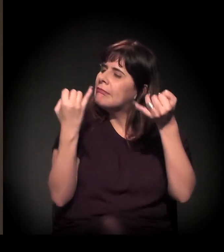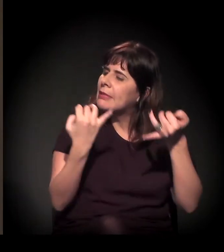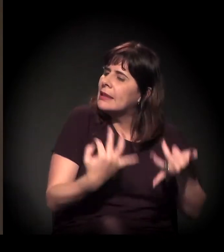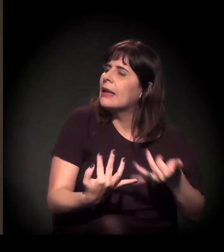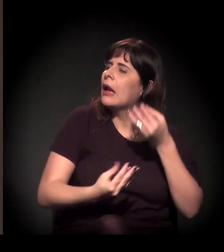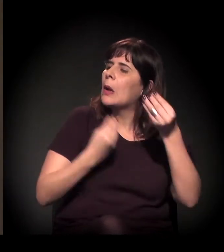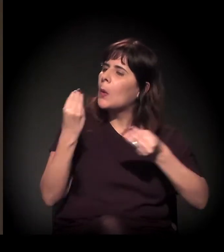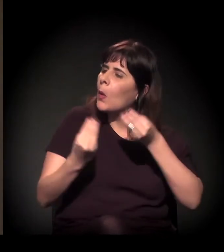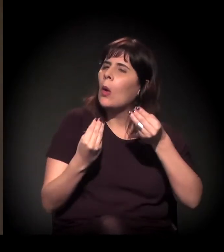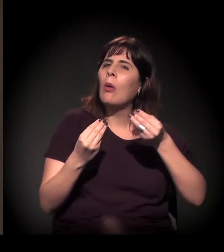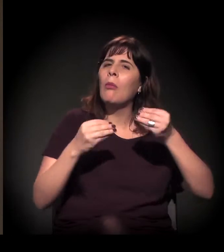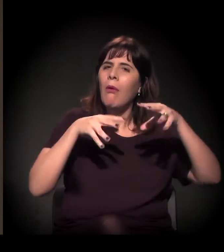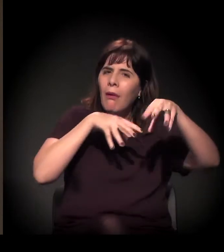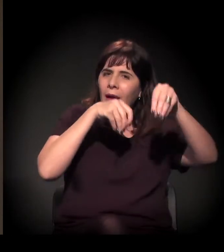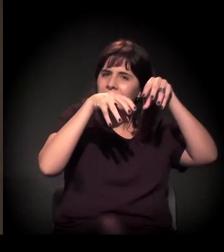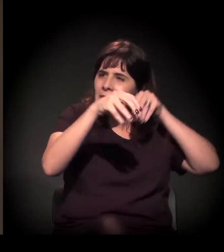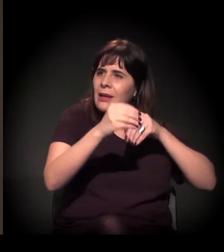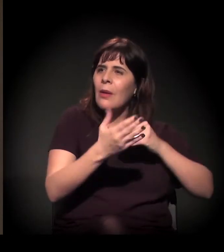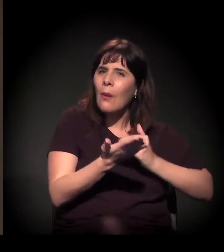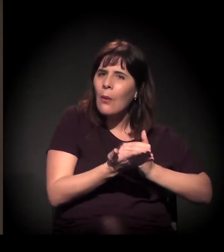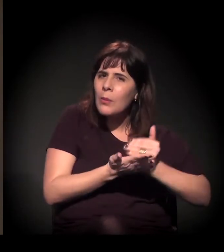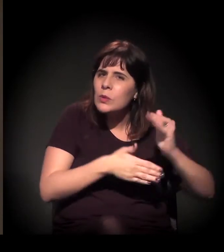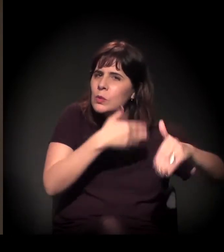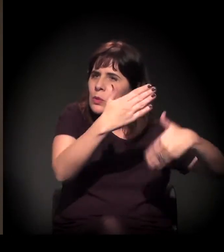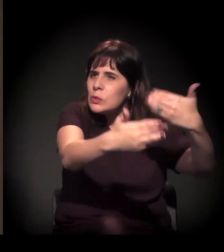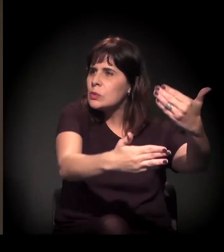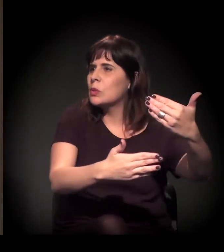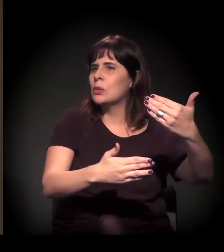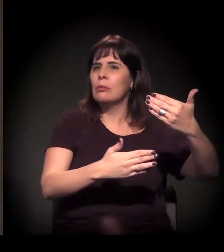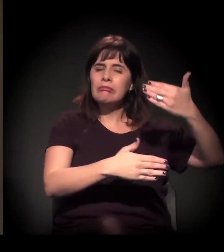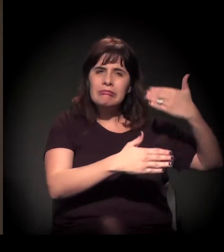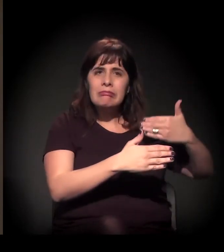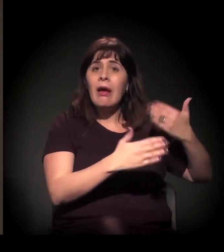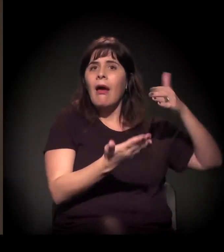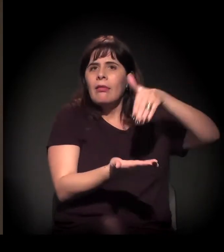Você viu ela começar, se desenvolver e ser o que ela é hoje.